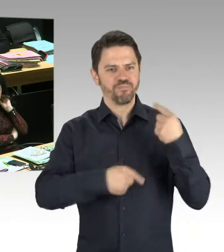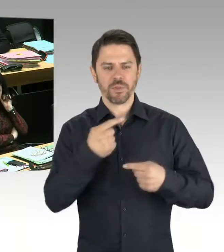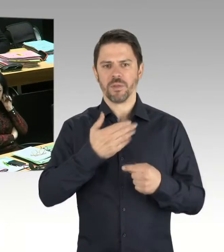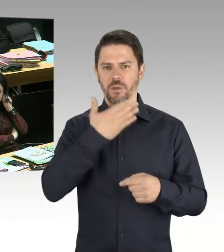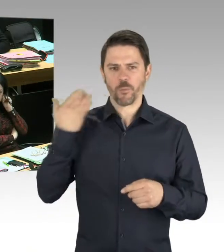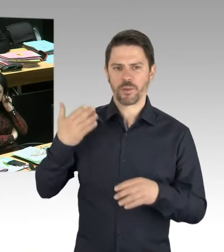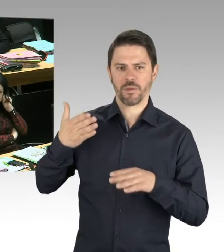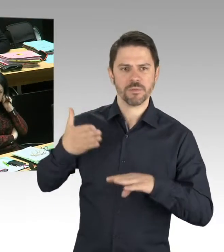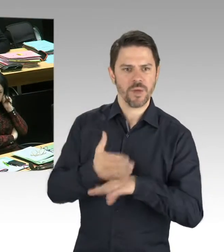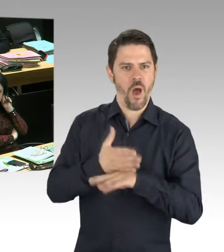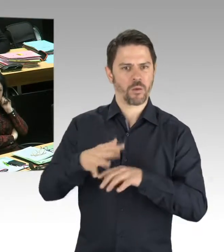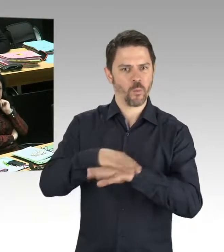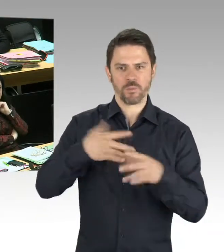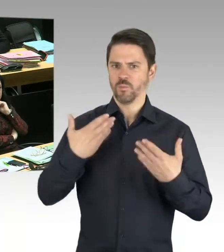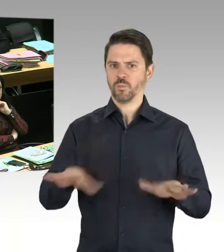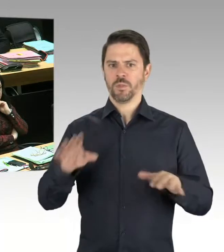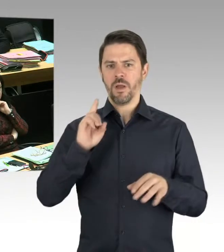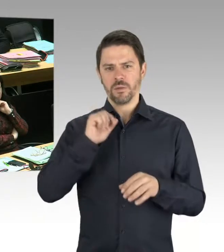und Weißrusslands gemeinsam auf den Frieden angestoßen haben